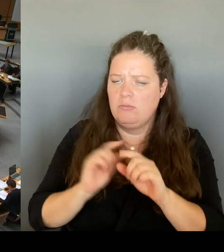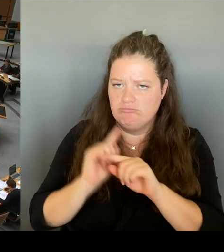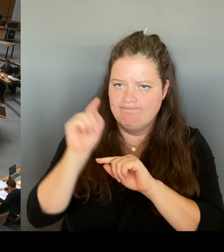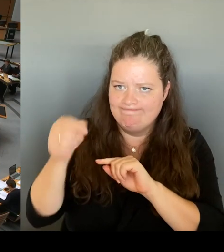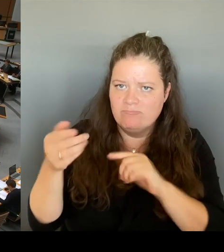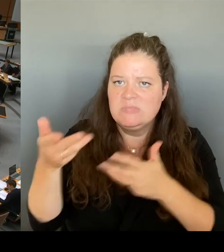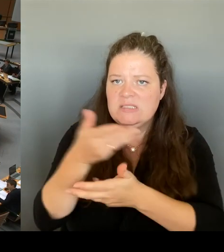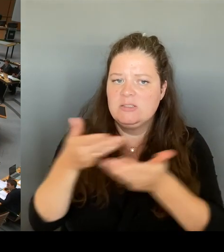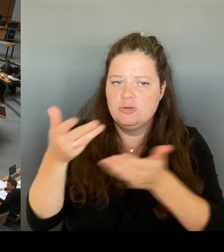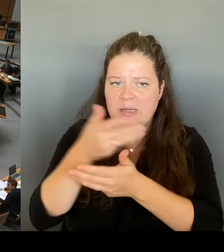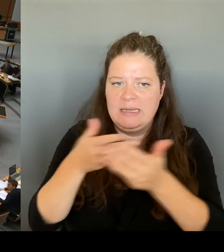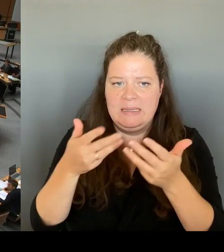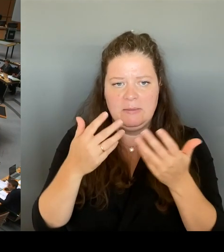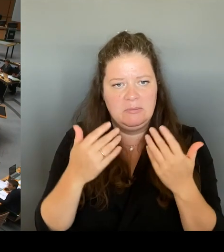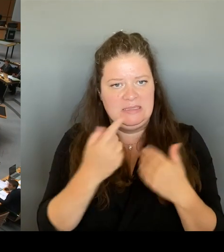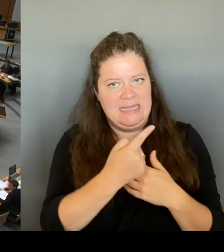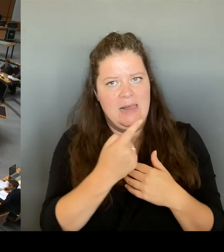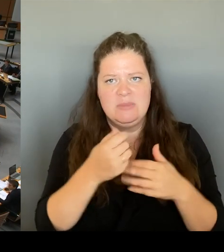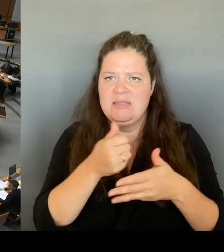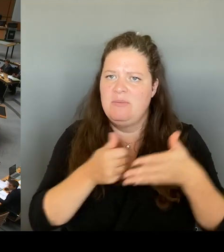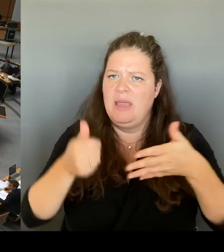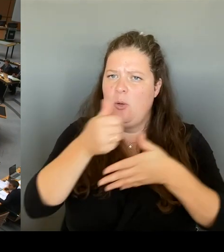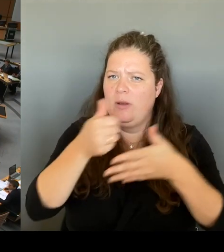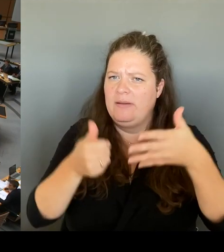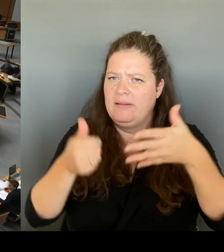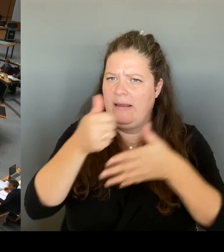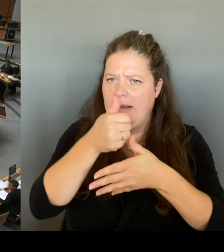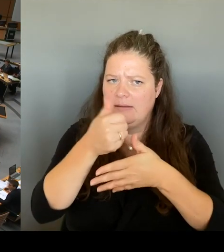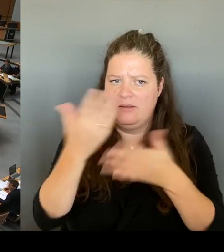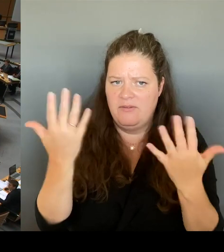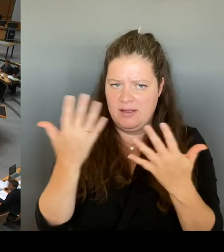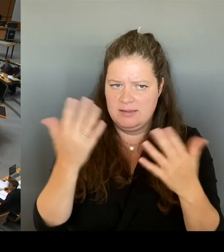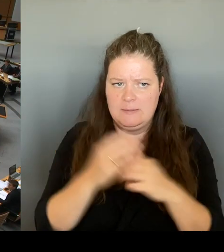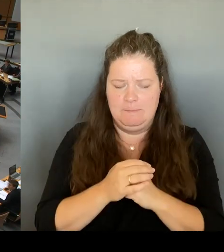Der Erhalt Berlins als Mitglied im VBB